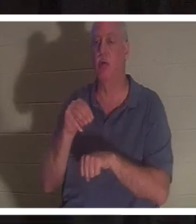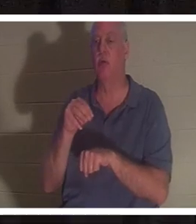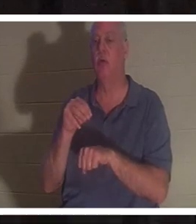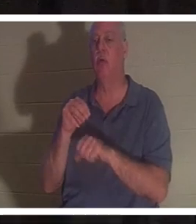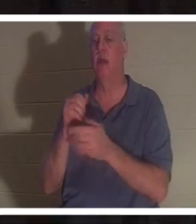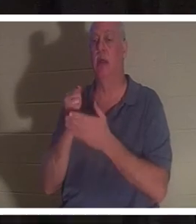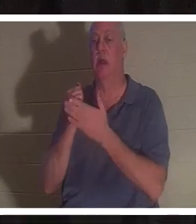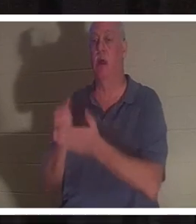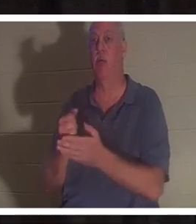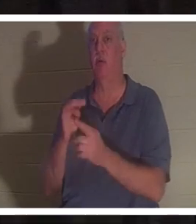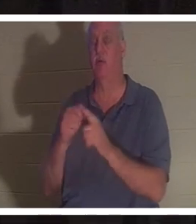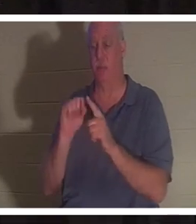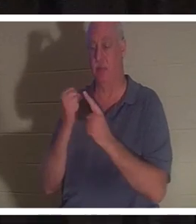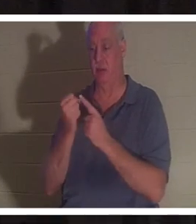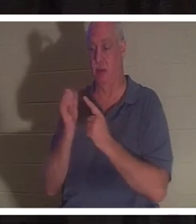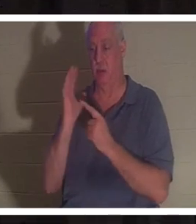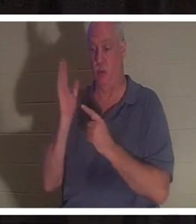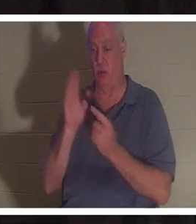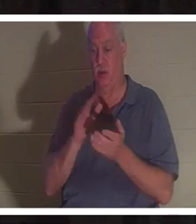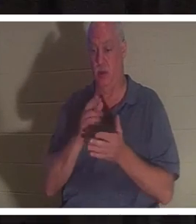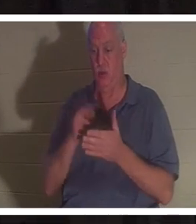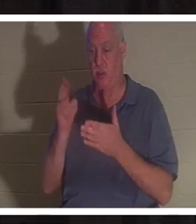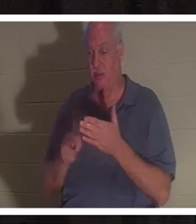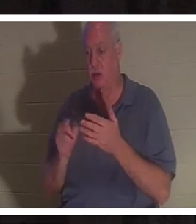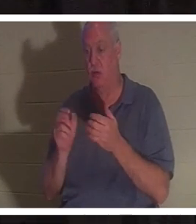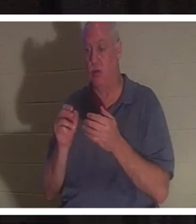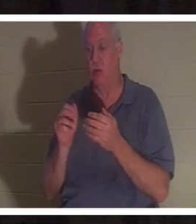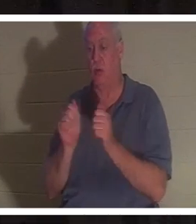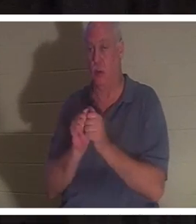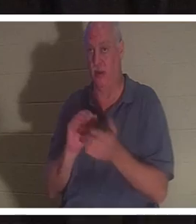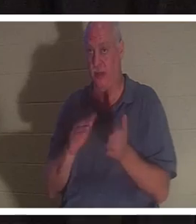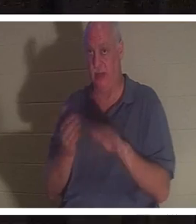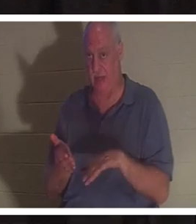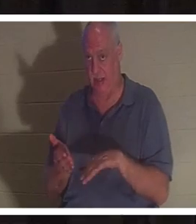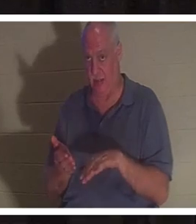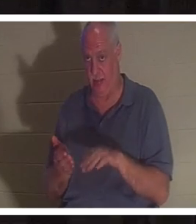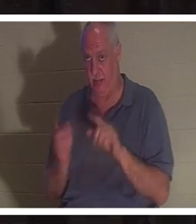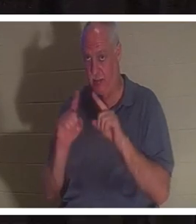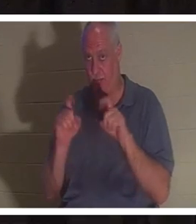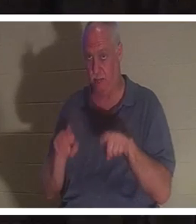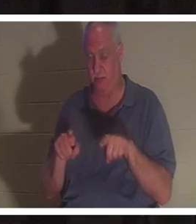导致你死亡的情况中拯救出来？给您几分钟时间思考并与同桌讨论。